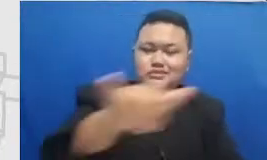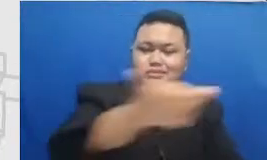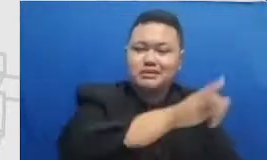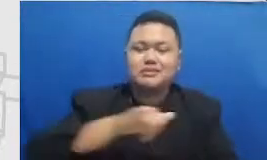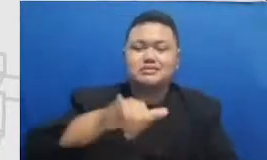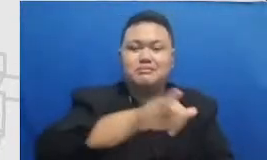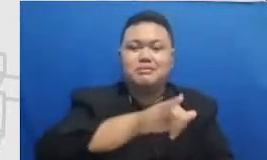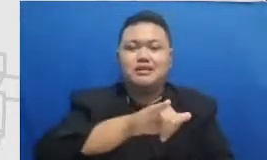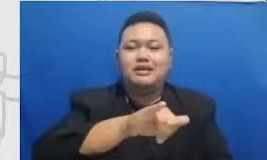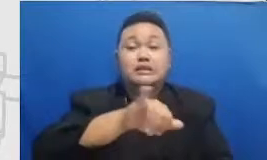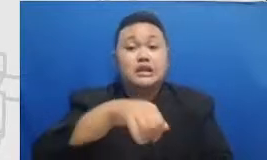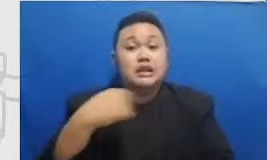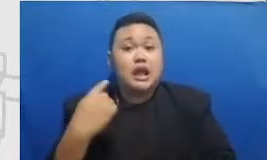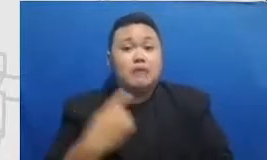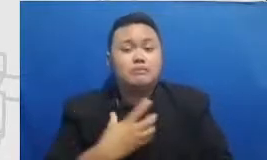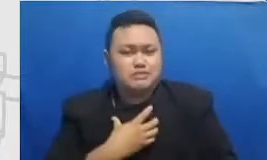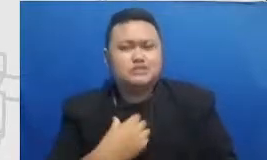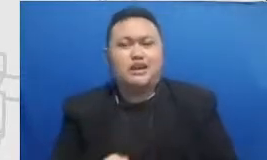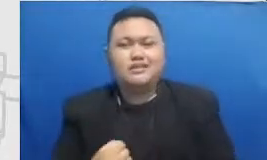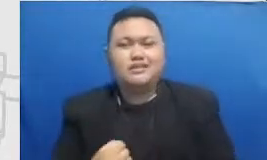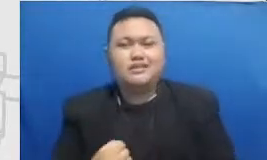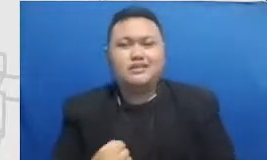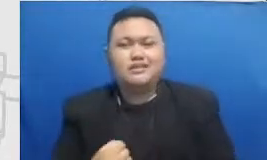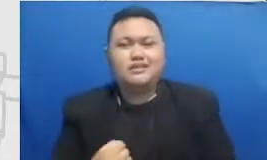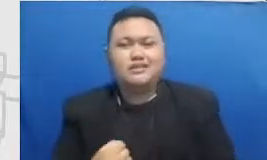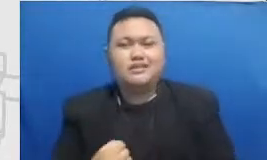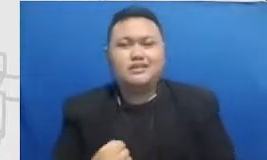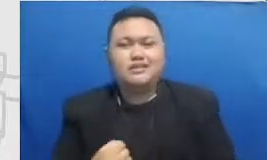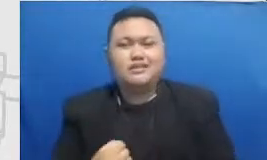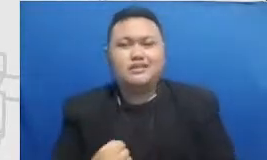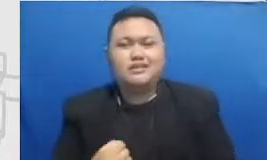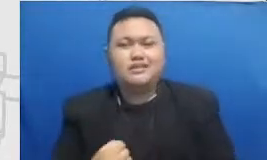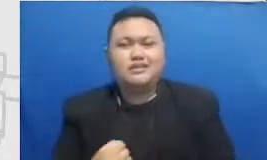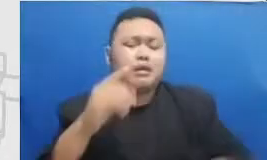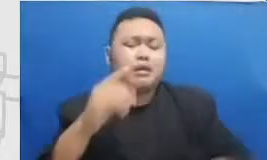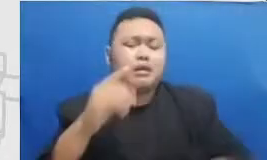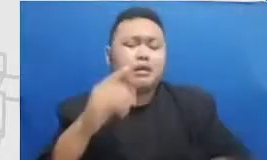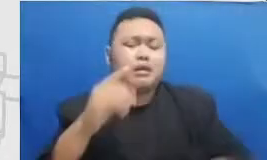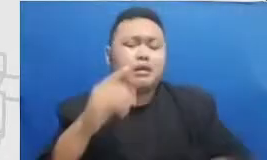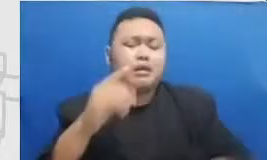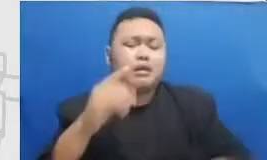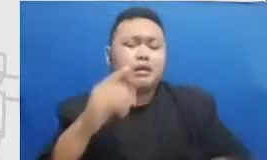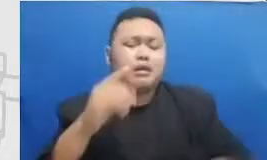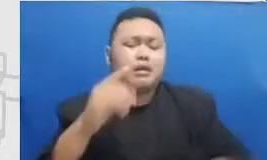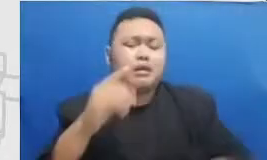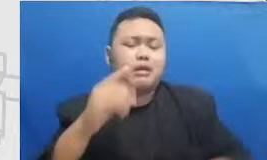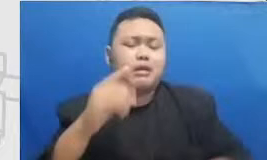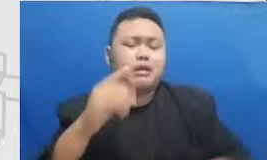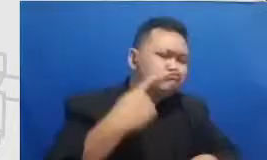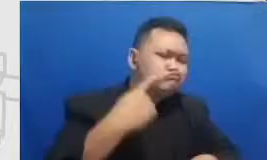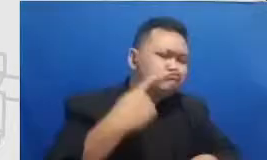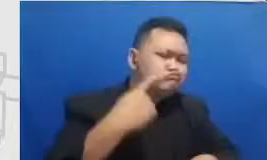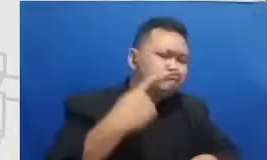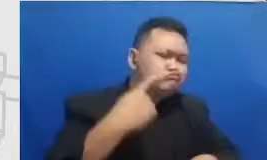percaya kami sudah lihat pengalaman dilapangan berulang-ulang kali pencapaian Semar bapak dan